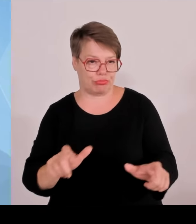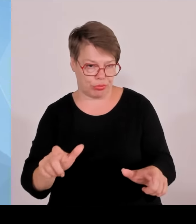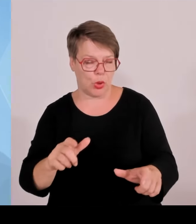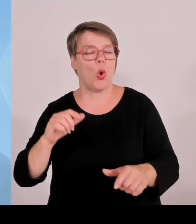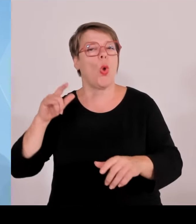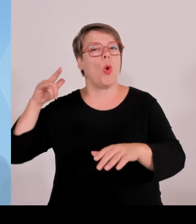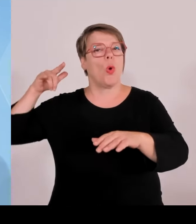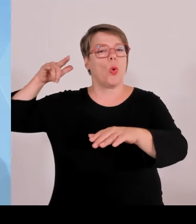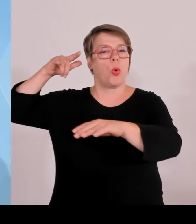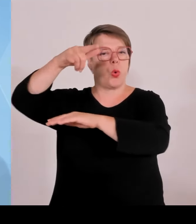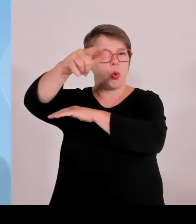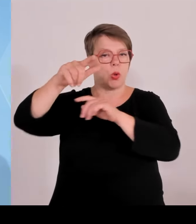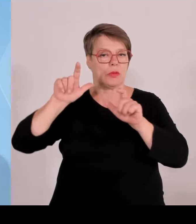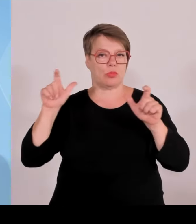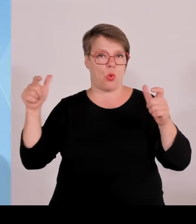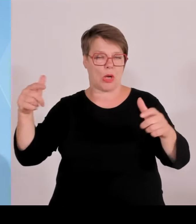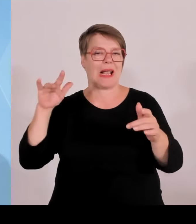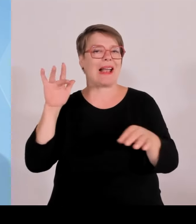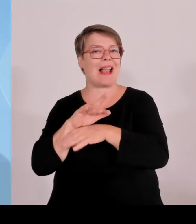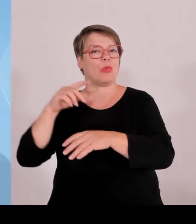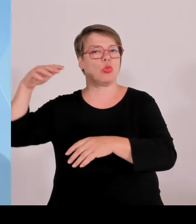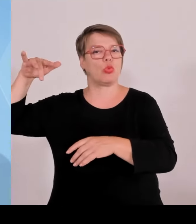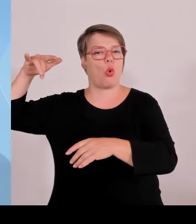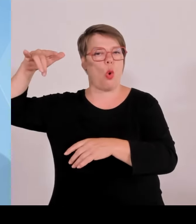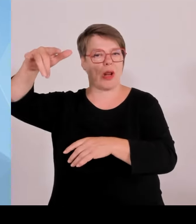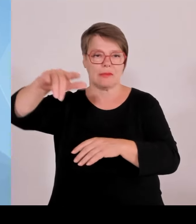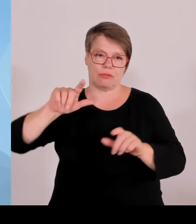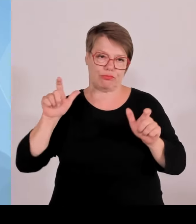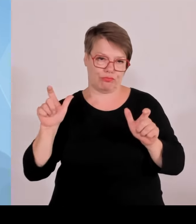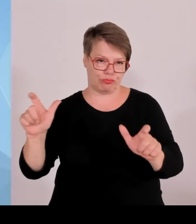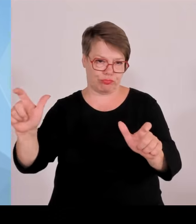Haftbefehle vollstreckt werden konnten, in